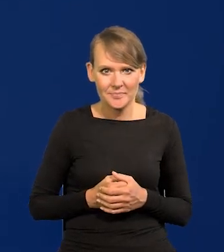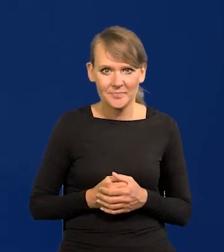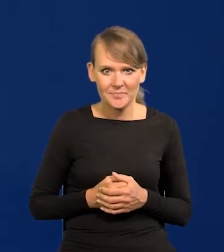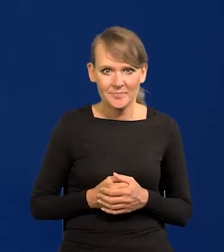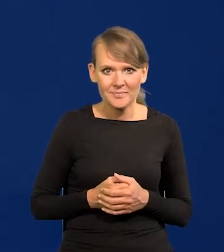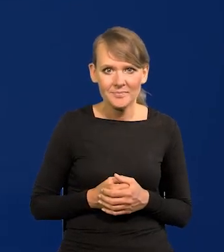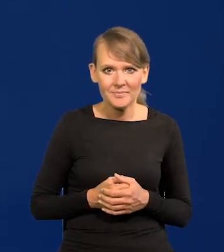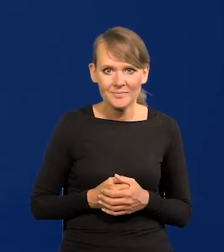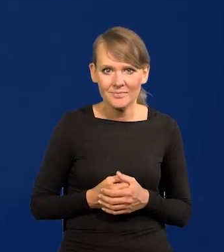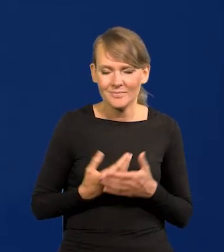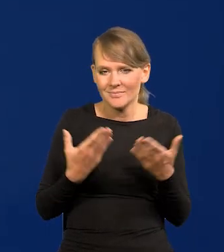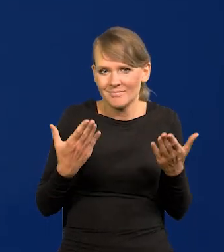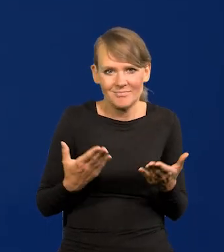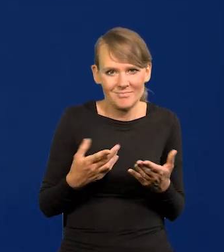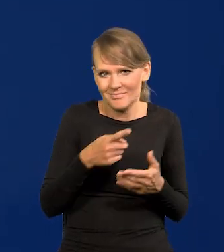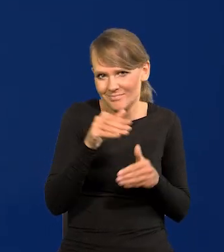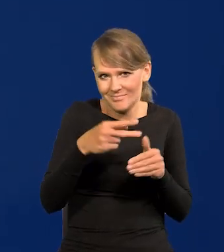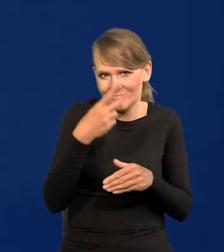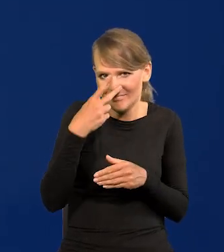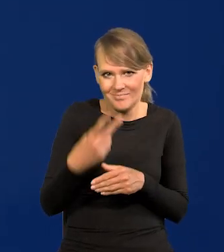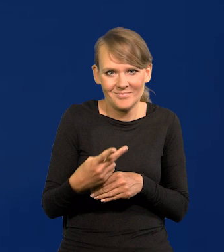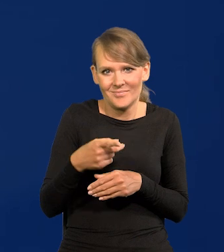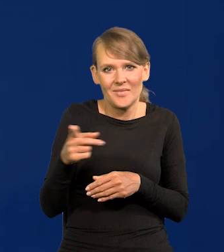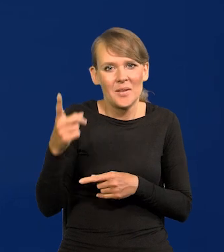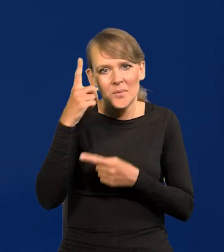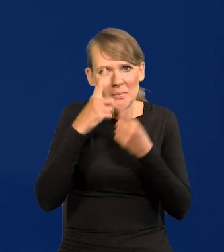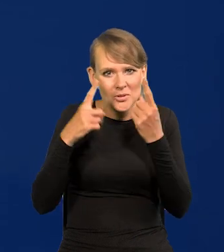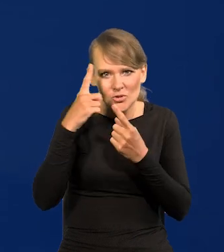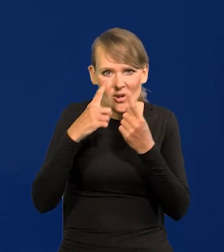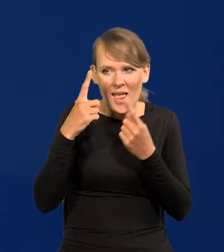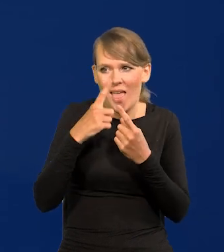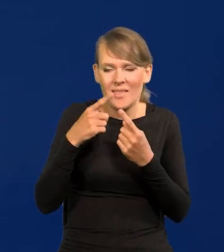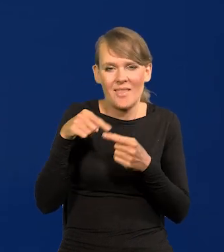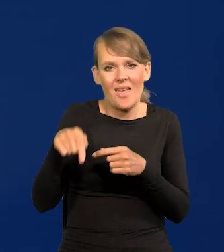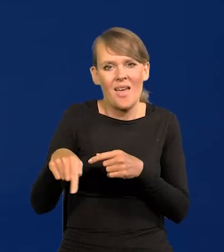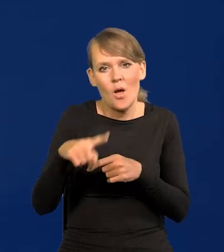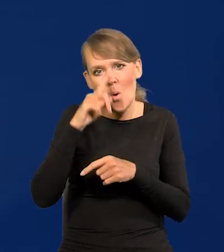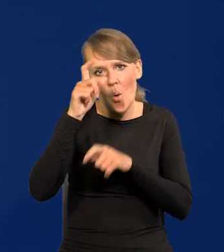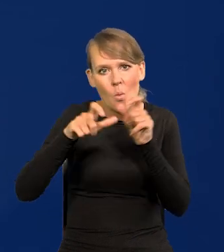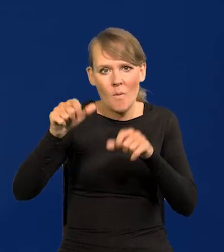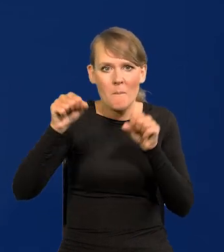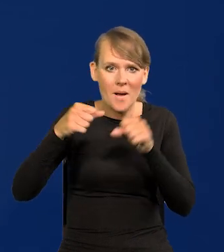Widzieli, jak zróżnicowane są stanowiska i sympatie polityczne ludzi w banku, to by Państwo się zdziwili.